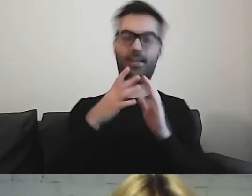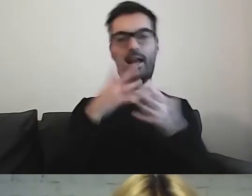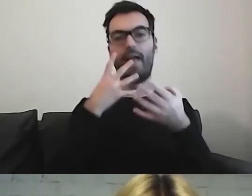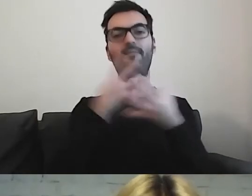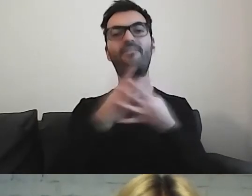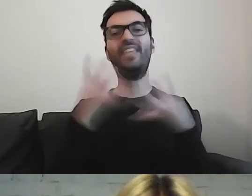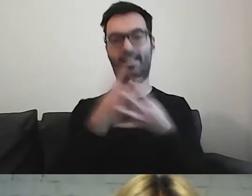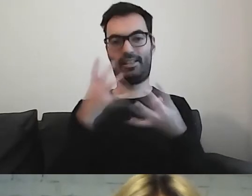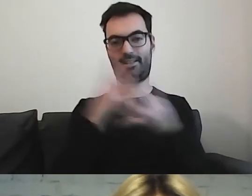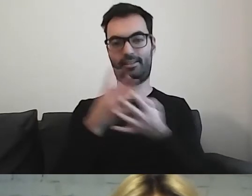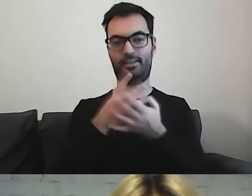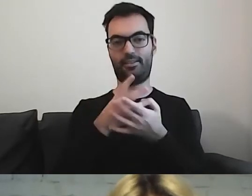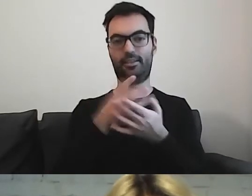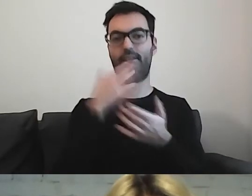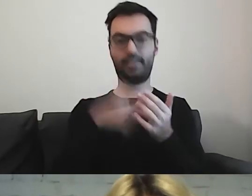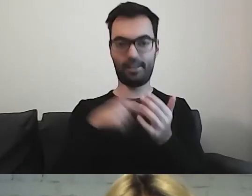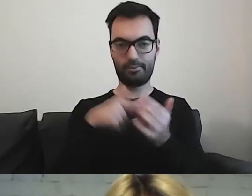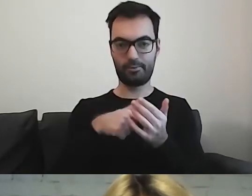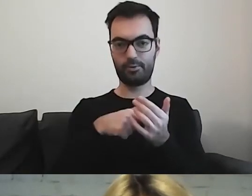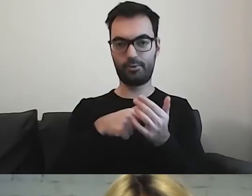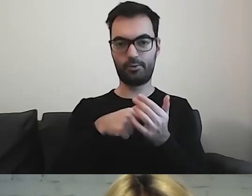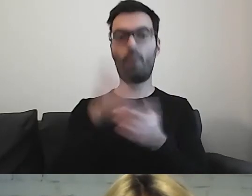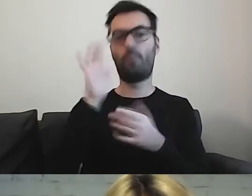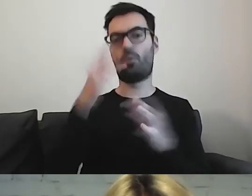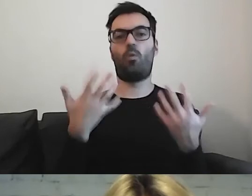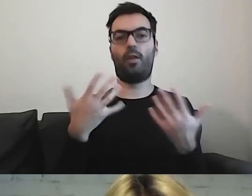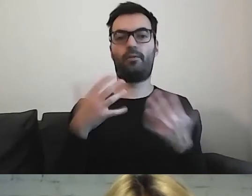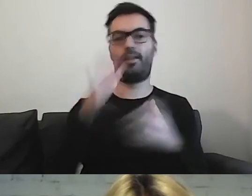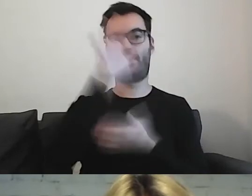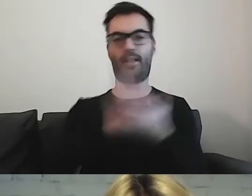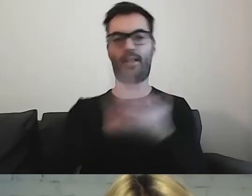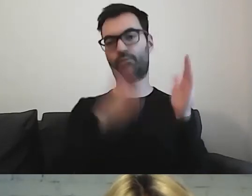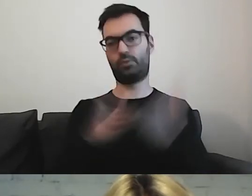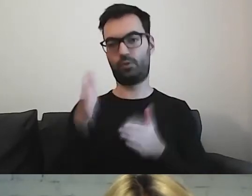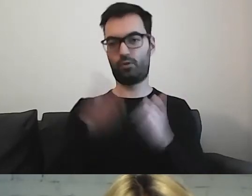który później pozwoli łatwiej tę informację przygotować.